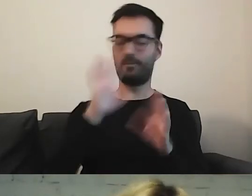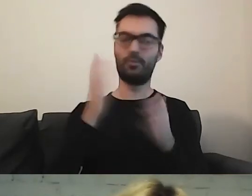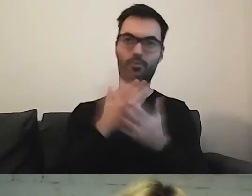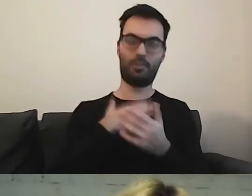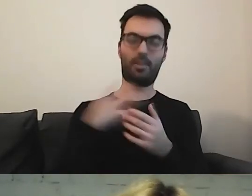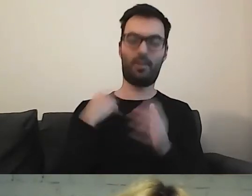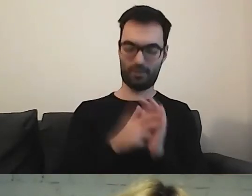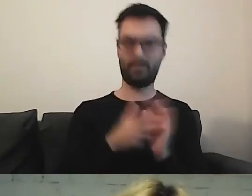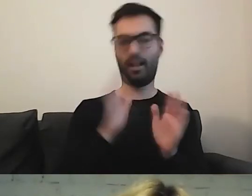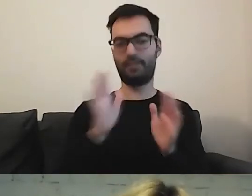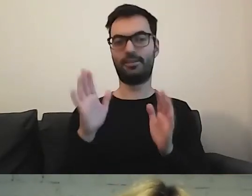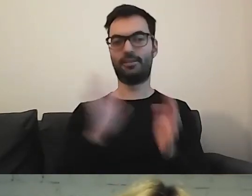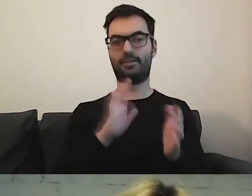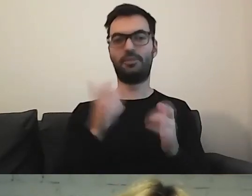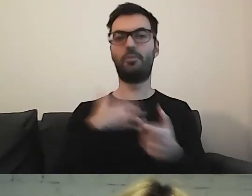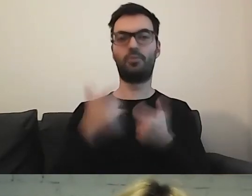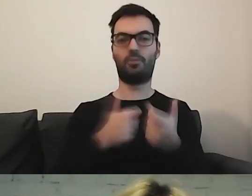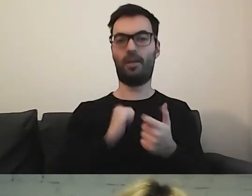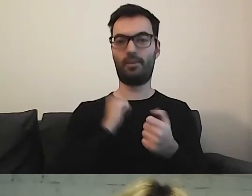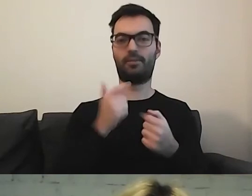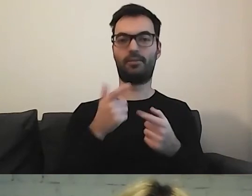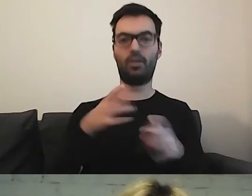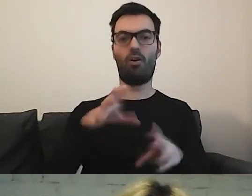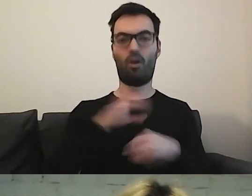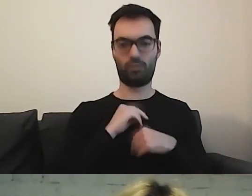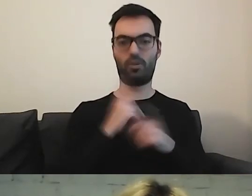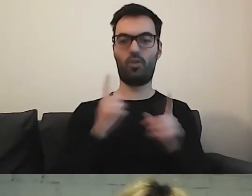i będę wiedziała, co zrobić, żeby otrzymać dowód.